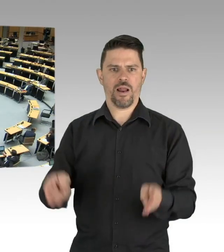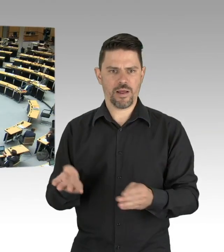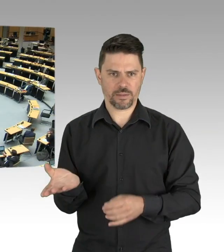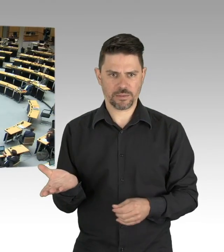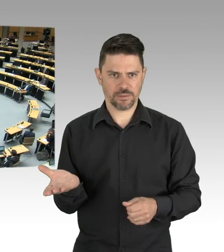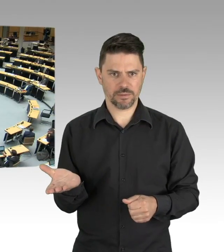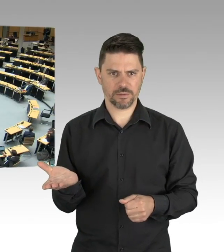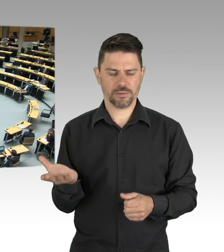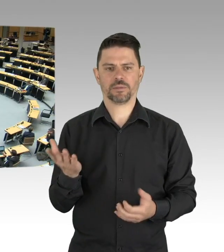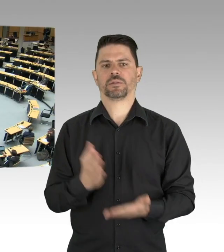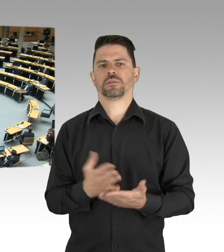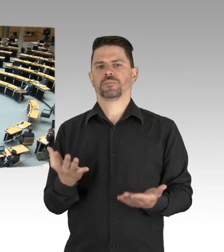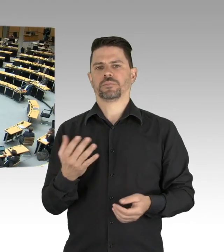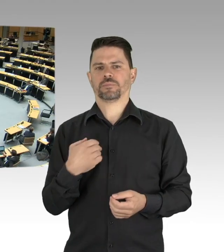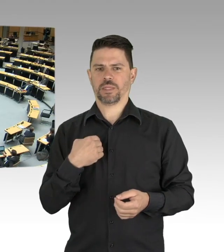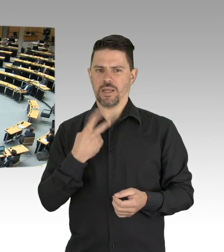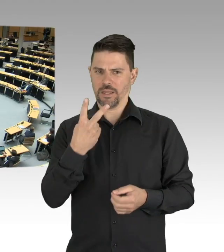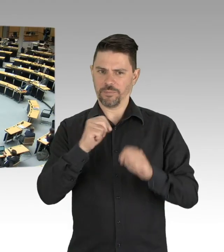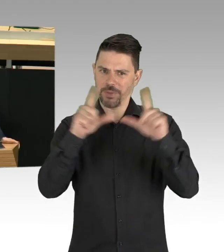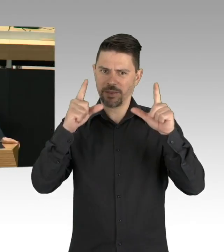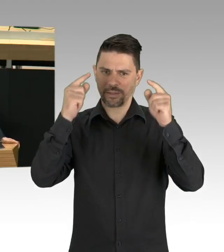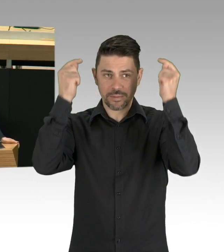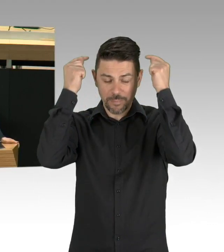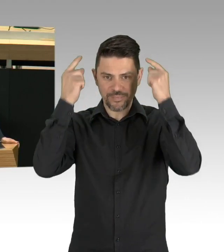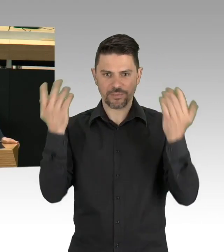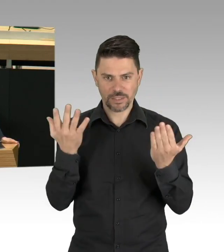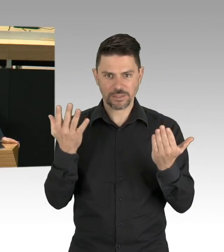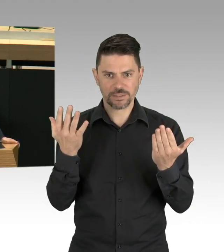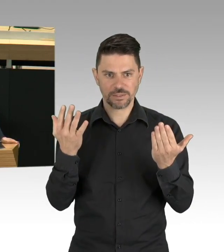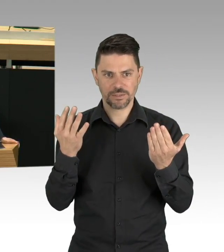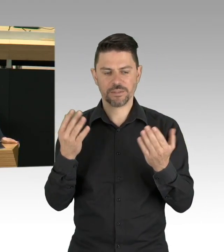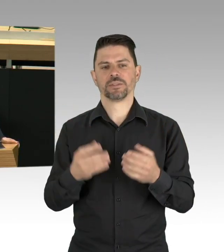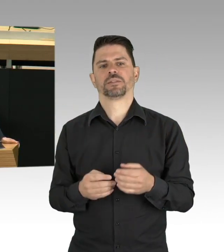Das andere ist eine Basecap, die eine meiner Mitarbeiterinnen trägt.